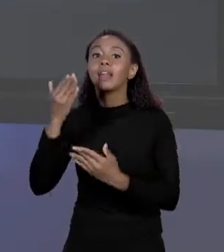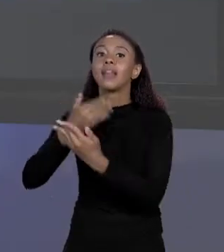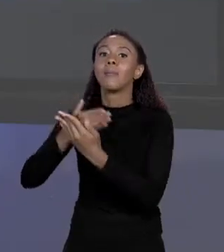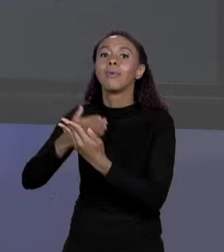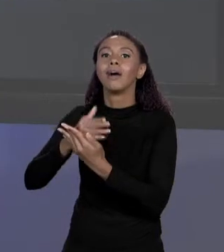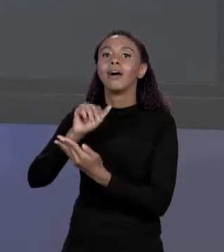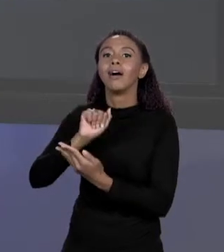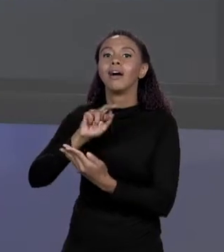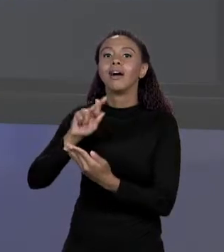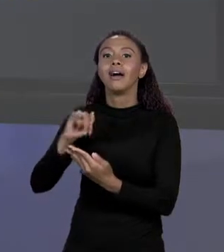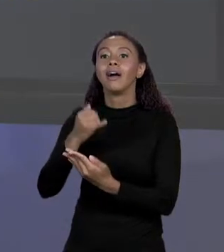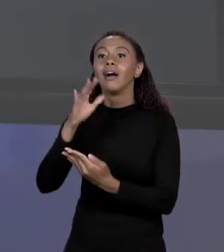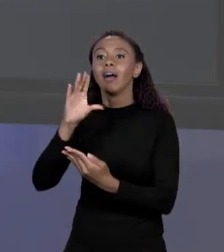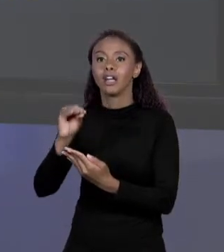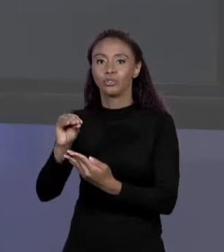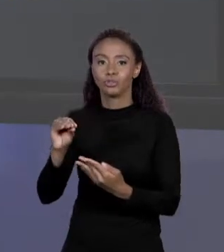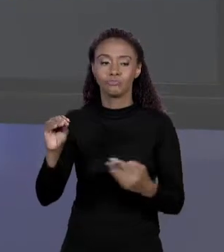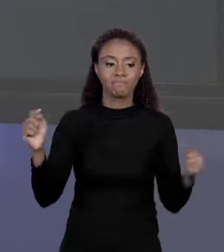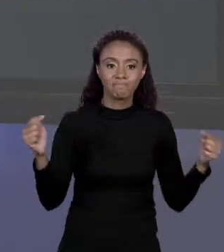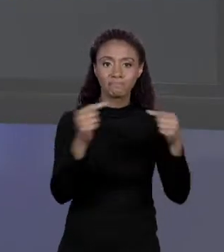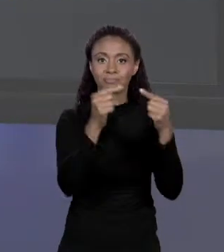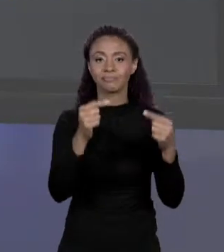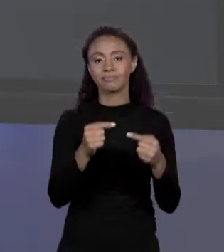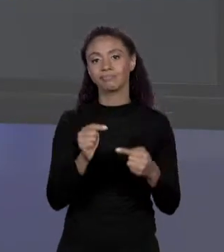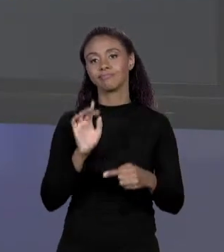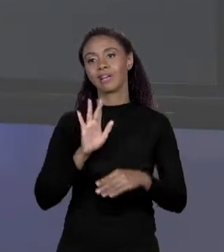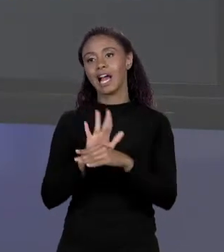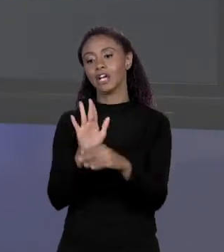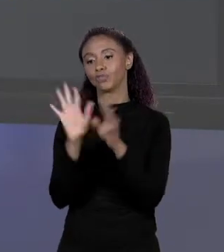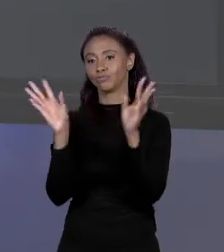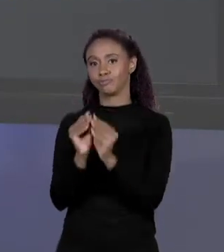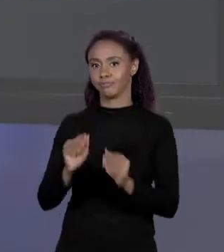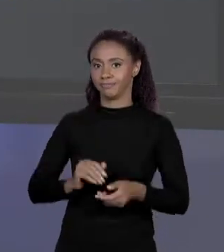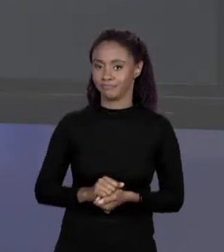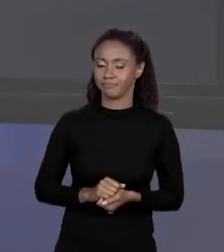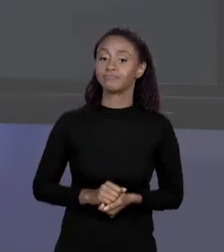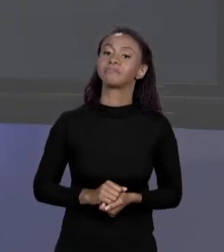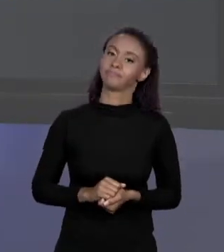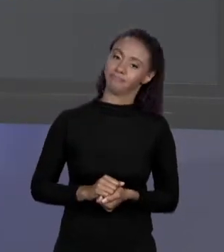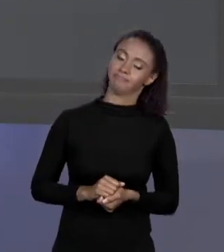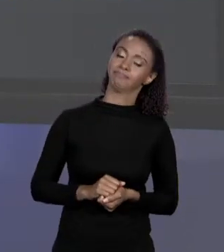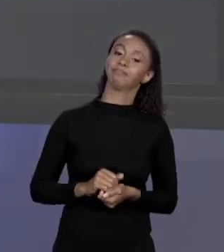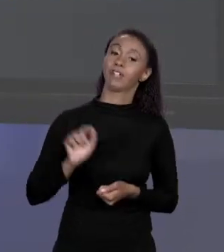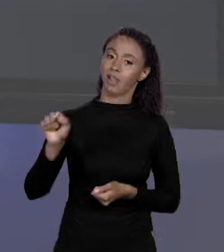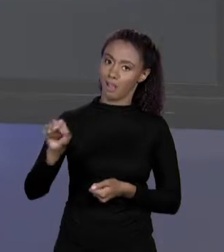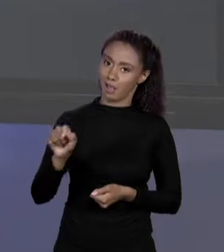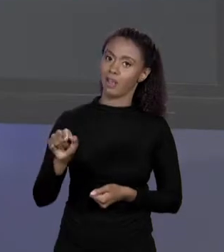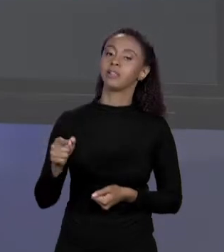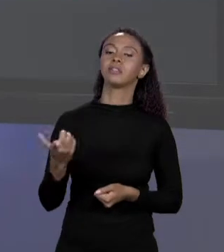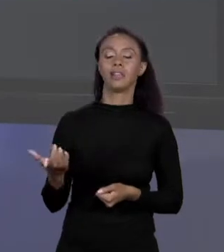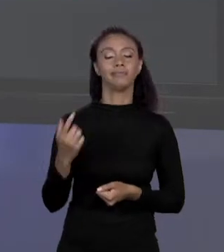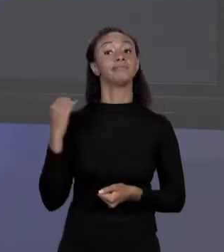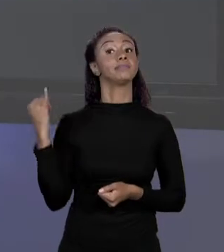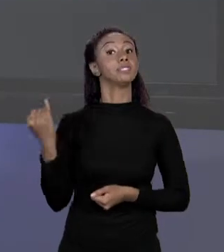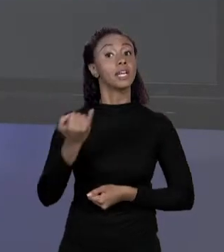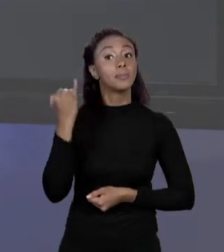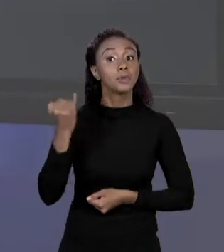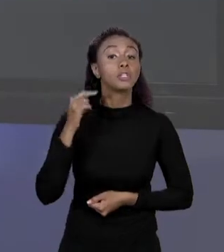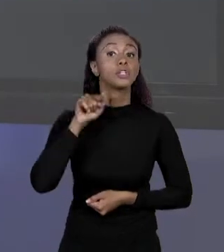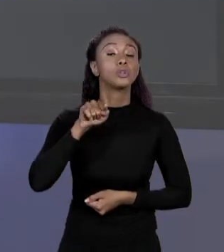PROJETO É IMPORTANTE PENSAR NESSAS COISAS. NESSA BRINCADEIRA É EXTREMAMENTE IMPORTANTE MANTE ESSE